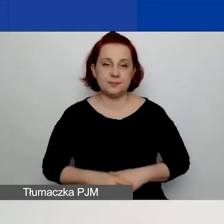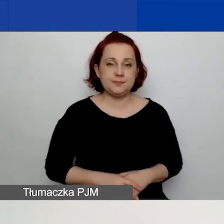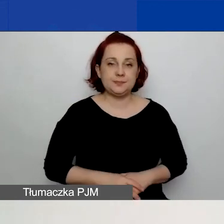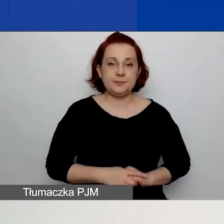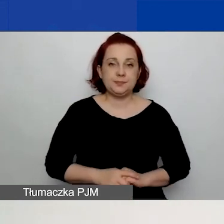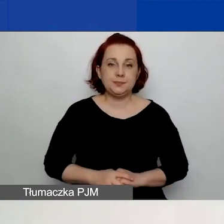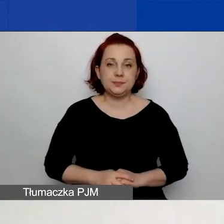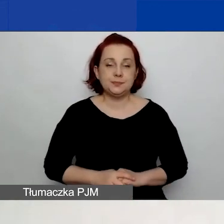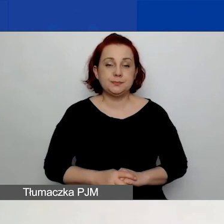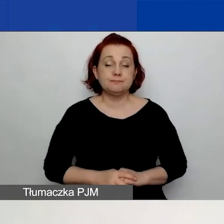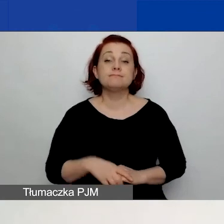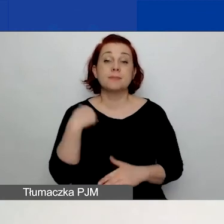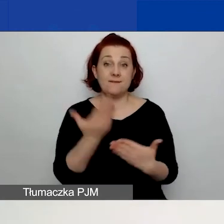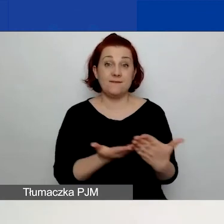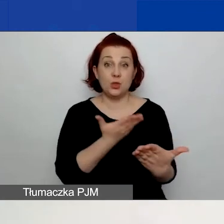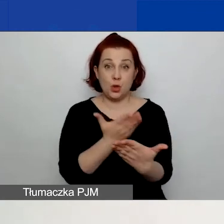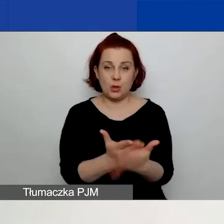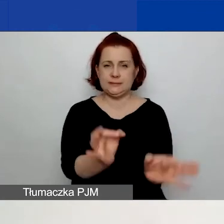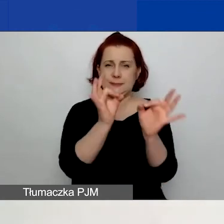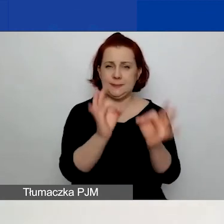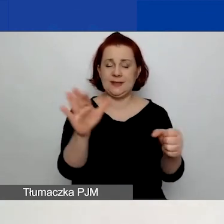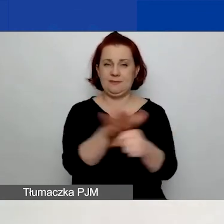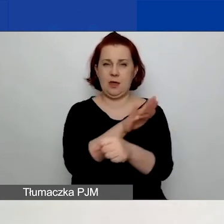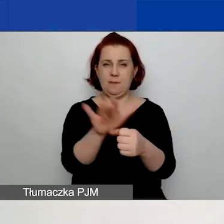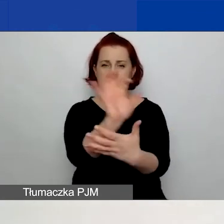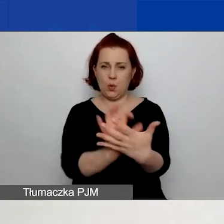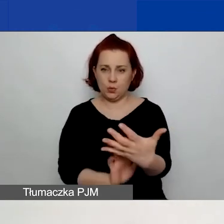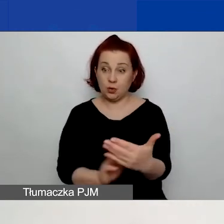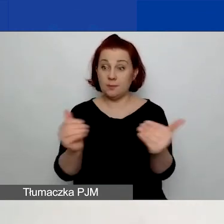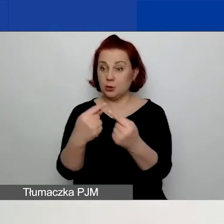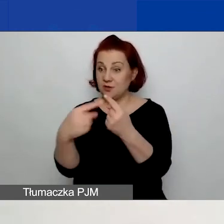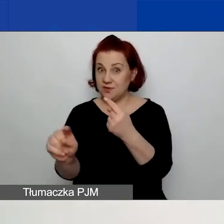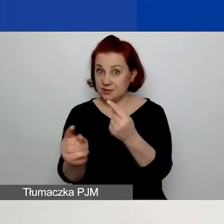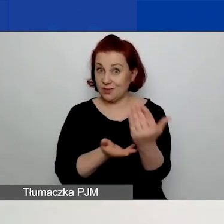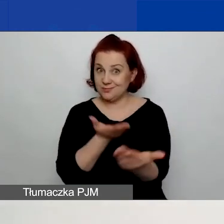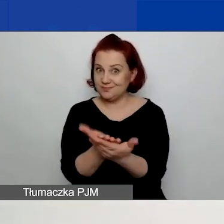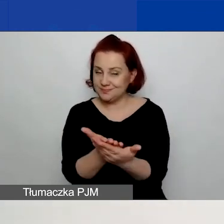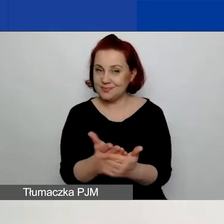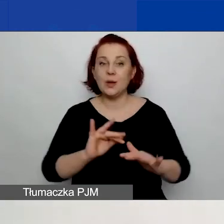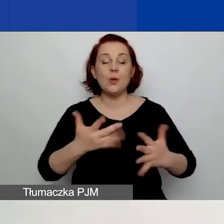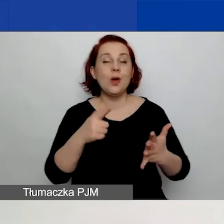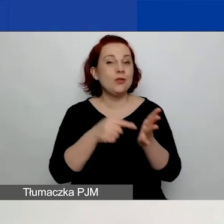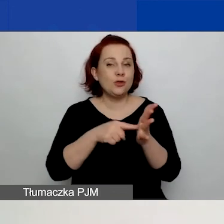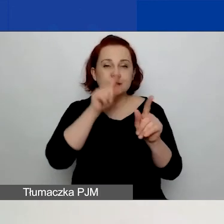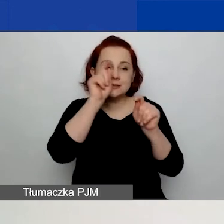Jedynie wniosek poprawnie wypełniony może zostać złożony. Co oznacza, że opcja weryfikacji nieprawidłowości